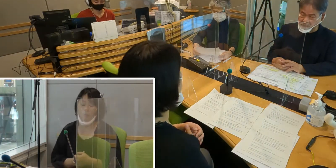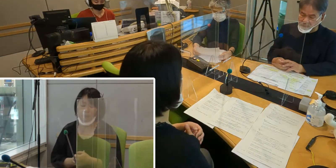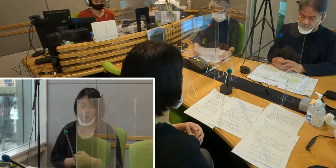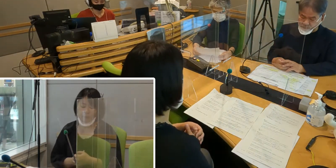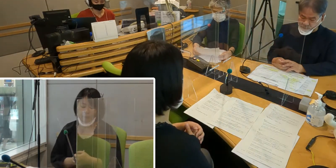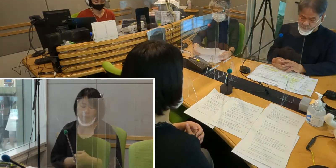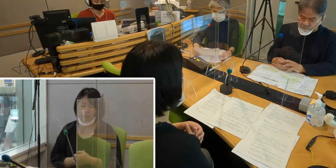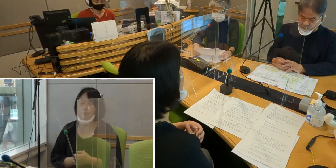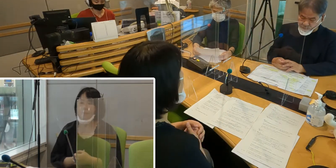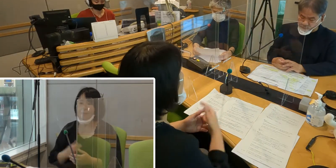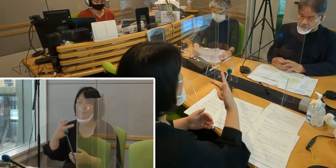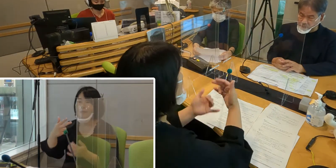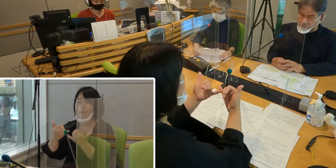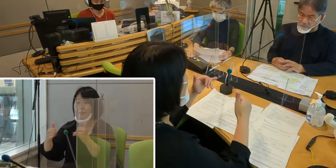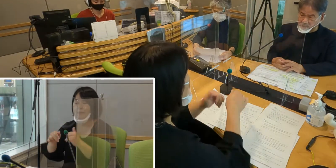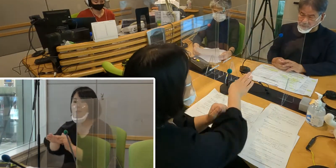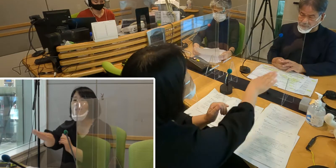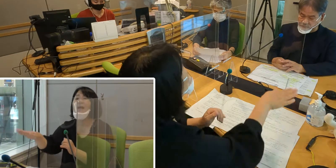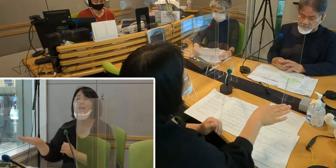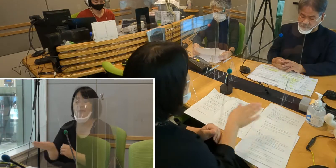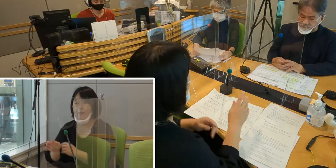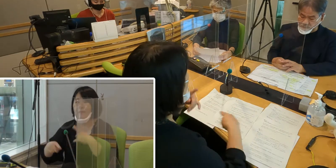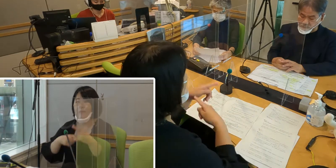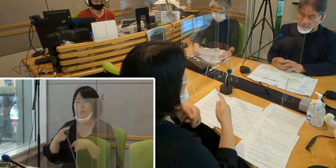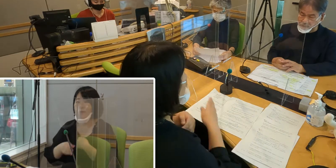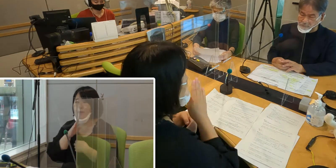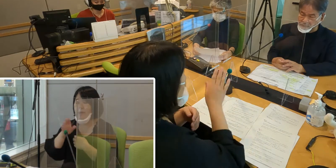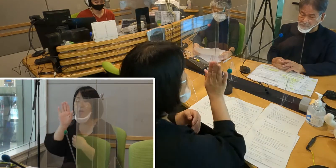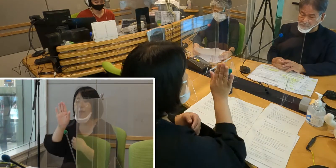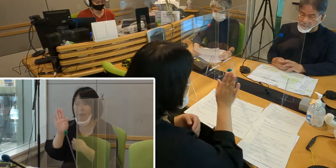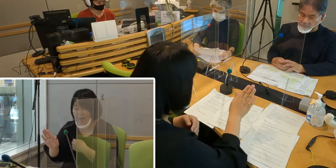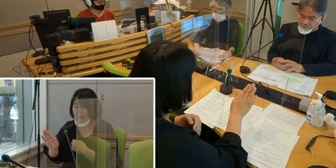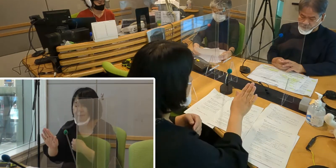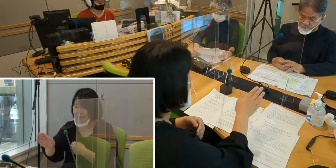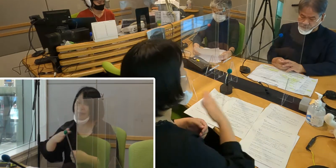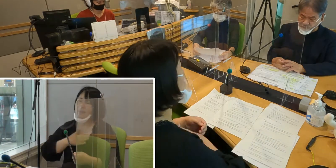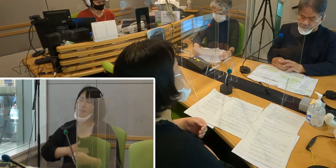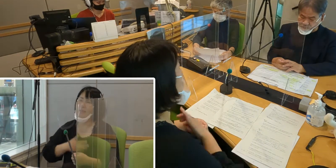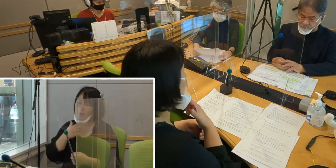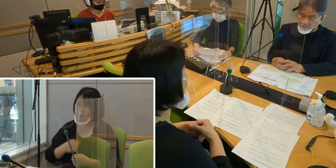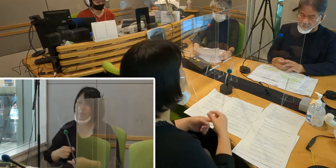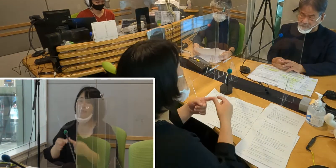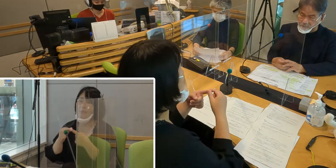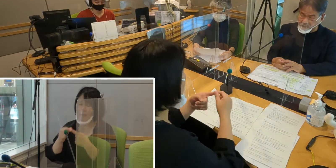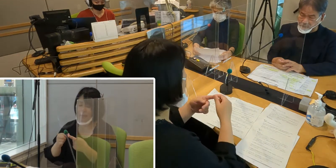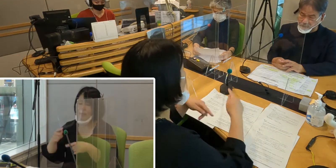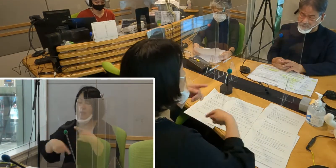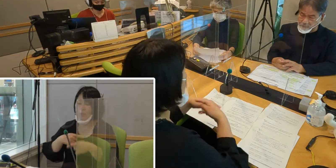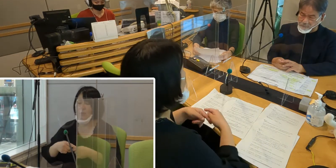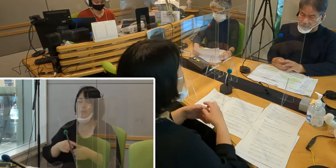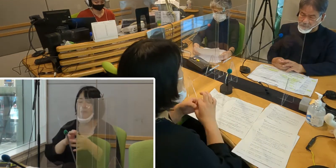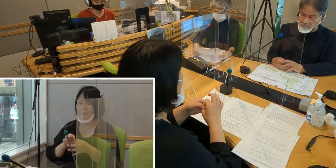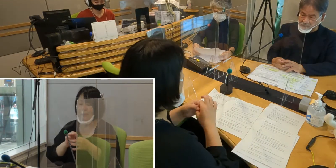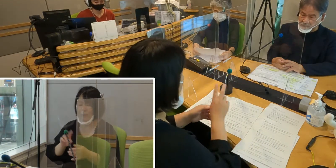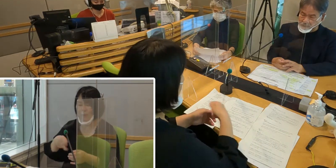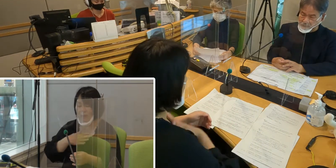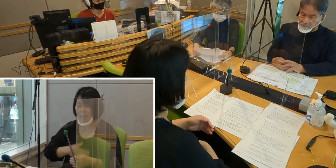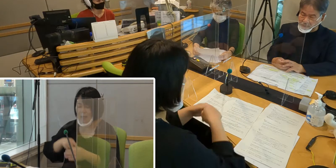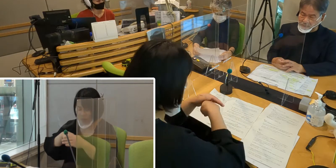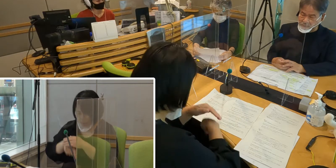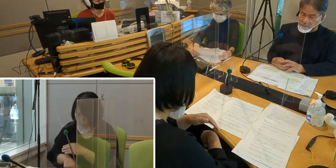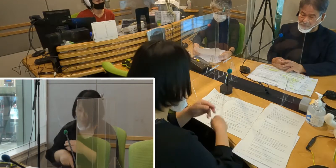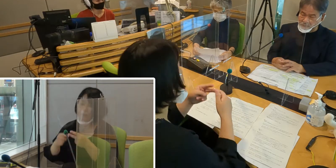市民の皆さんに、手話は言語であることを知っていただく、 手話についての理解を深めていただく、